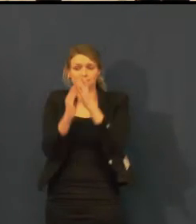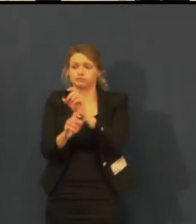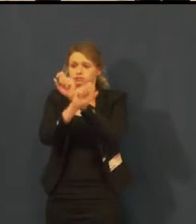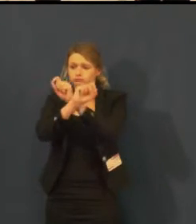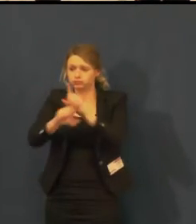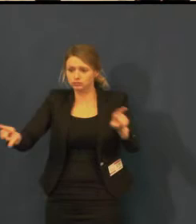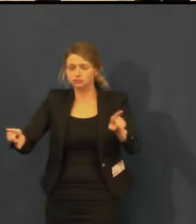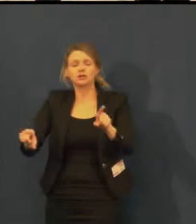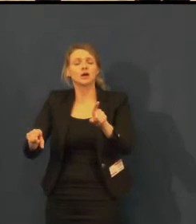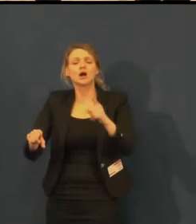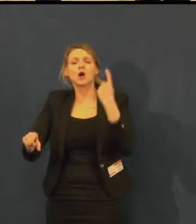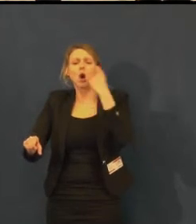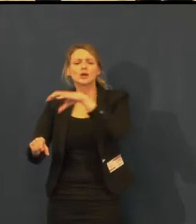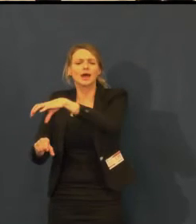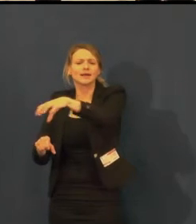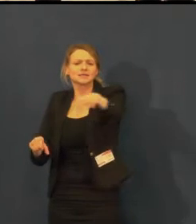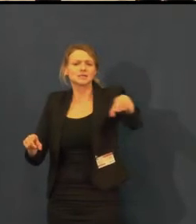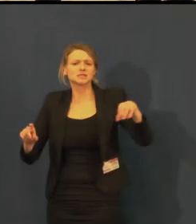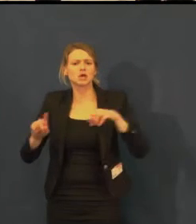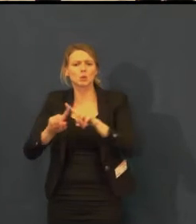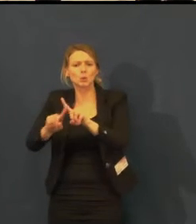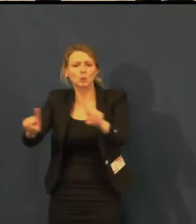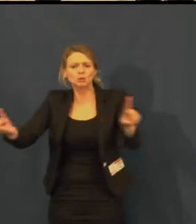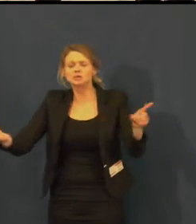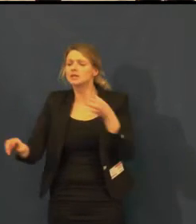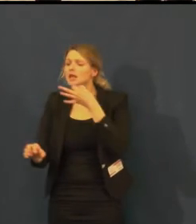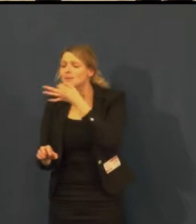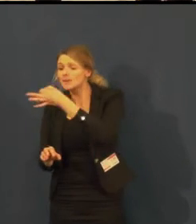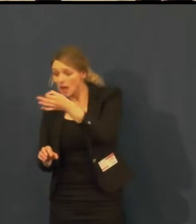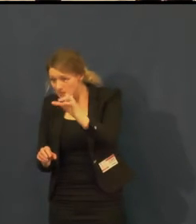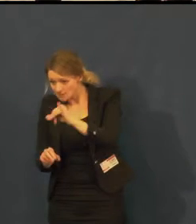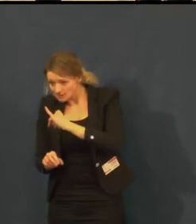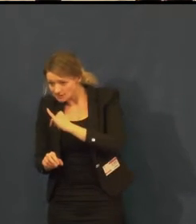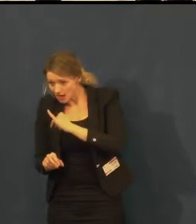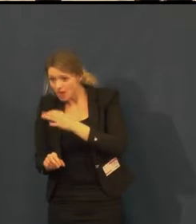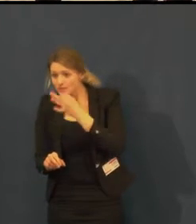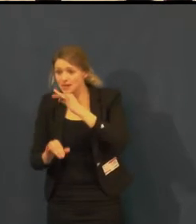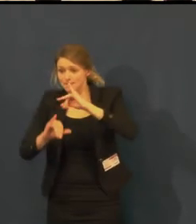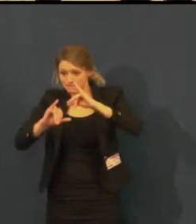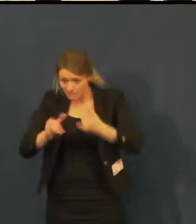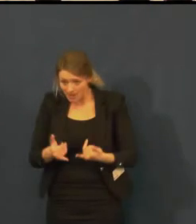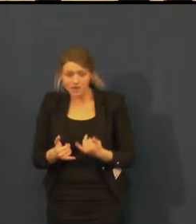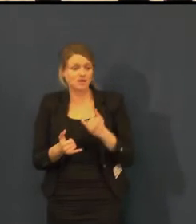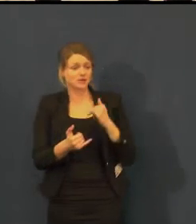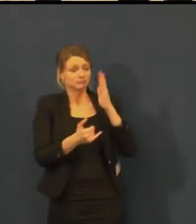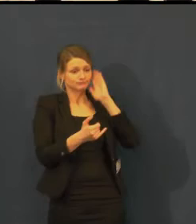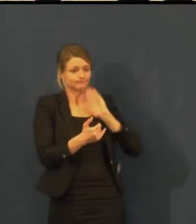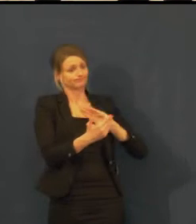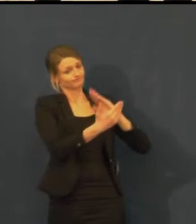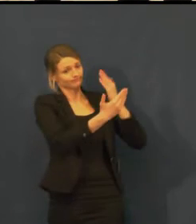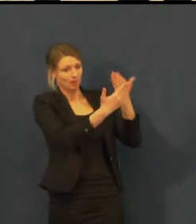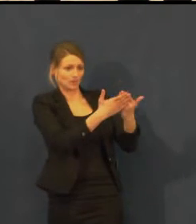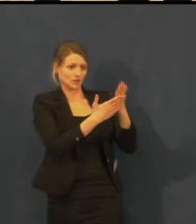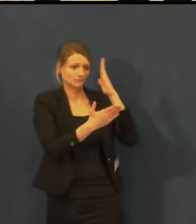a když podáme tento návrh divadlu, tak myslím, že bude vstřícné.